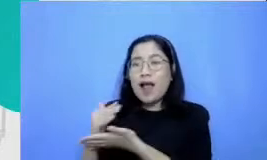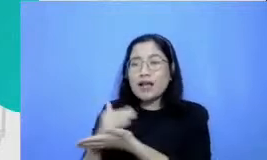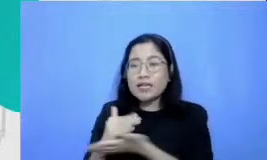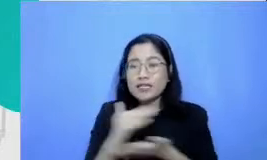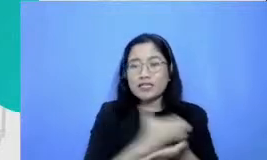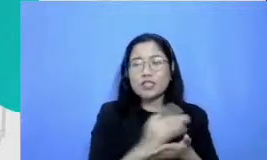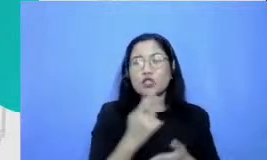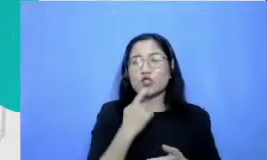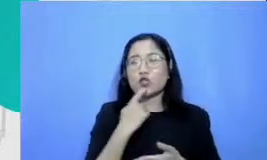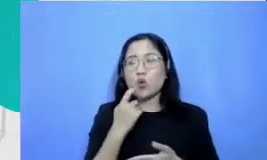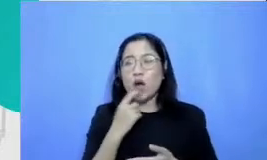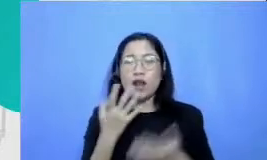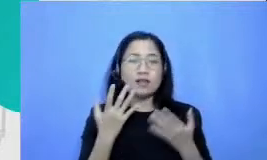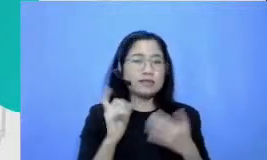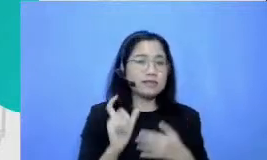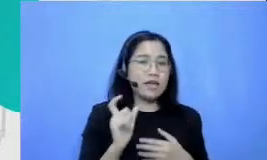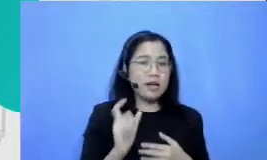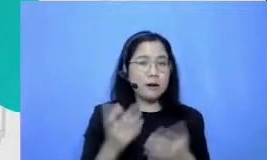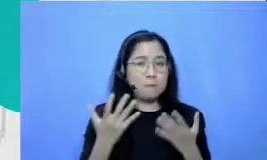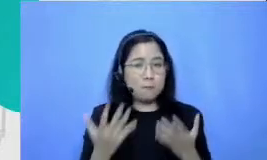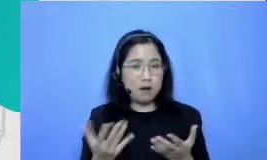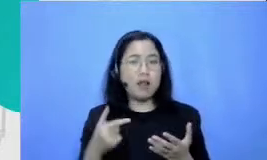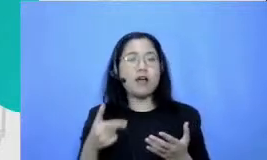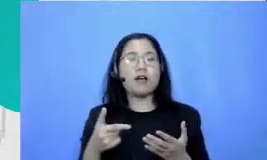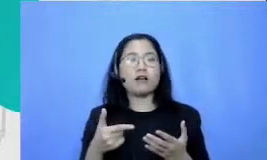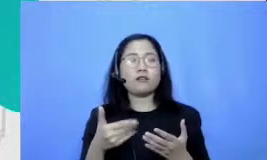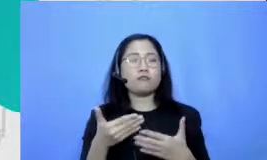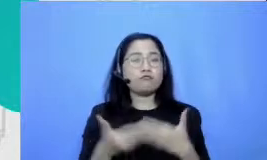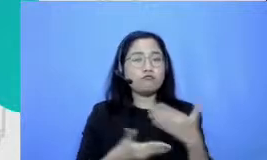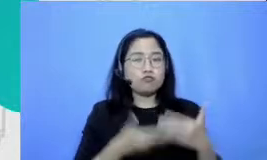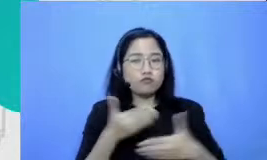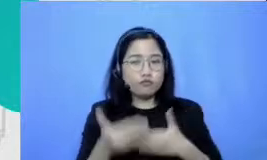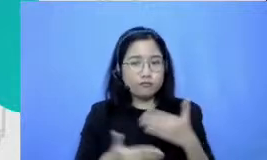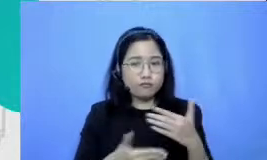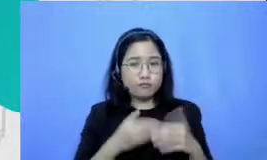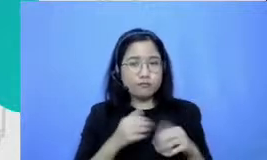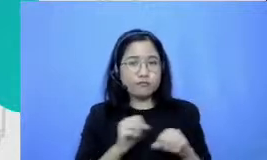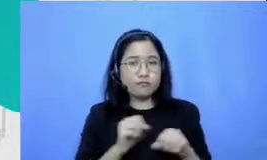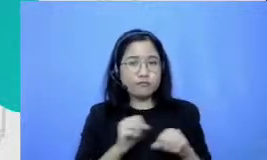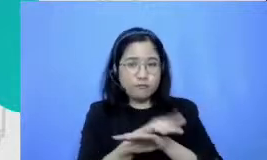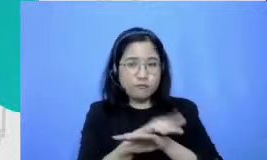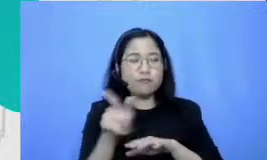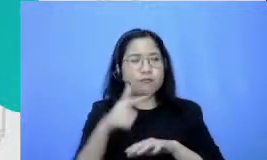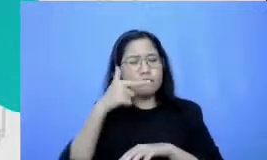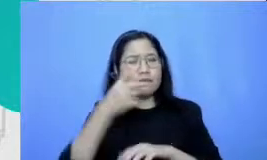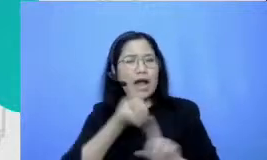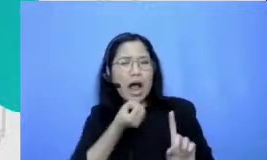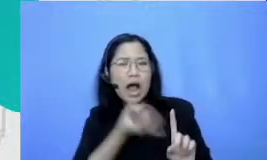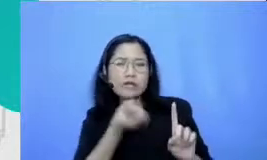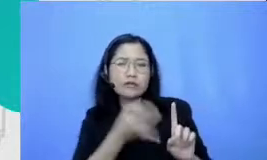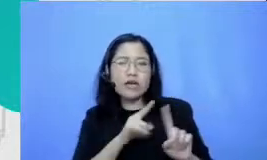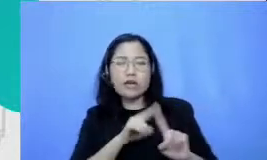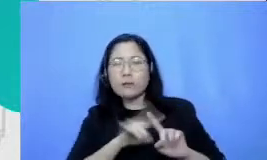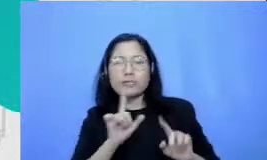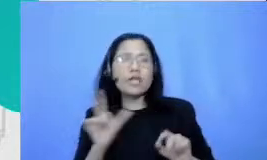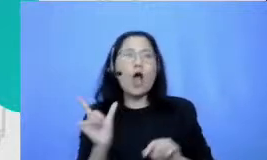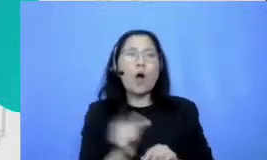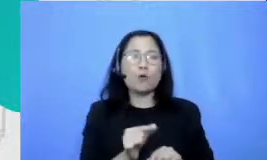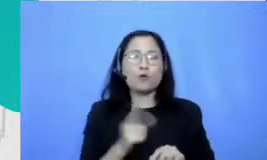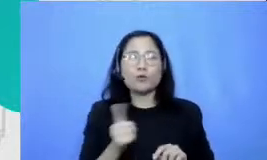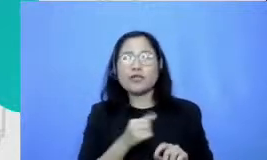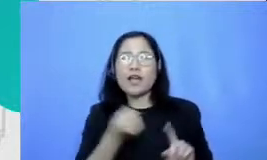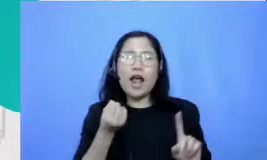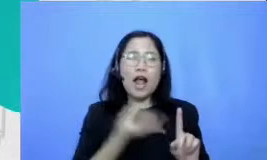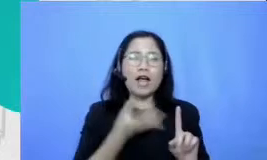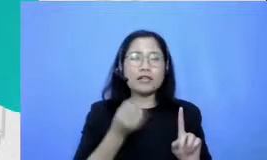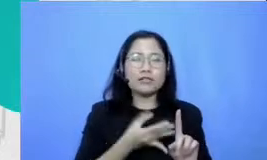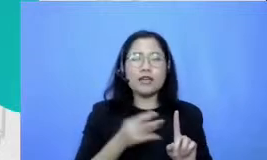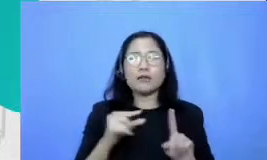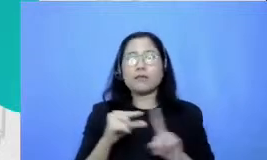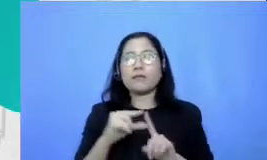mereka menjalankan praktek remote mereka praktek distance learning mereka praktek pjj mereka saja